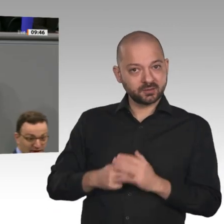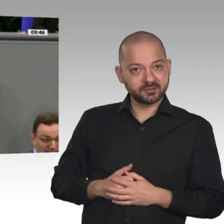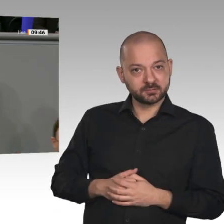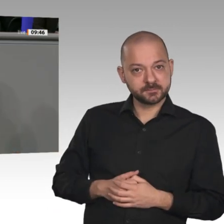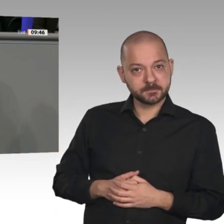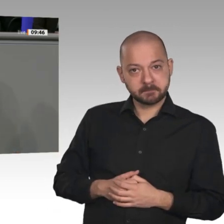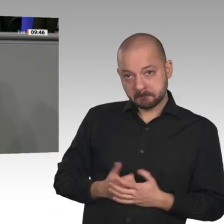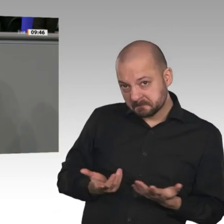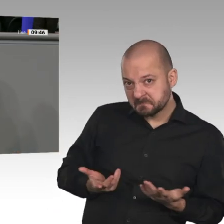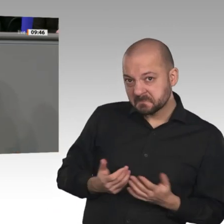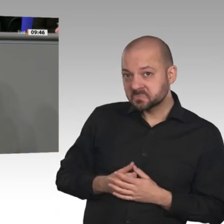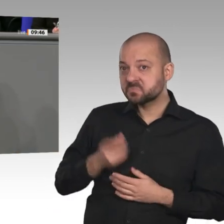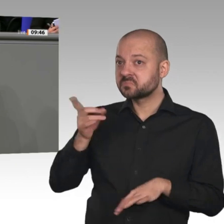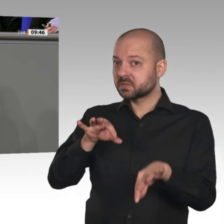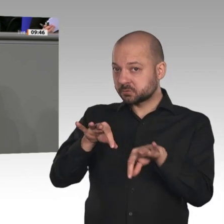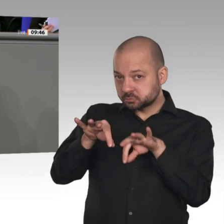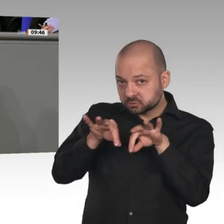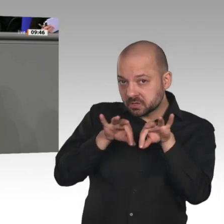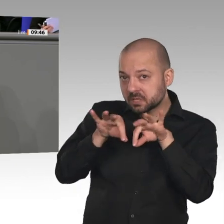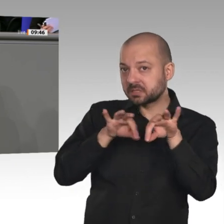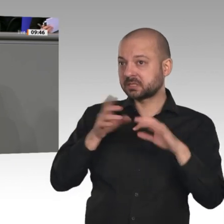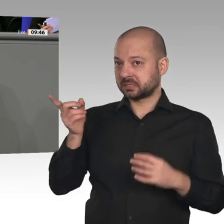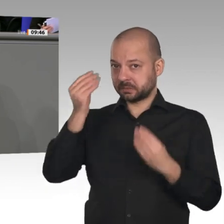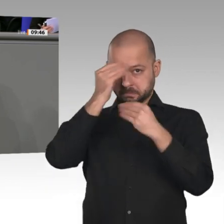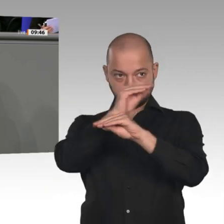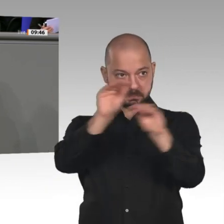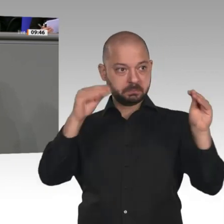angekündigt. Dann haben Sie die nach massivem Widerstand zurückziehen müssen,